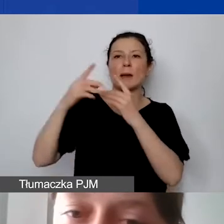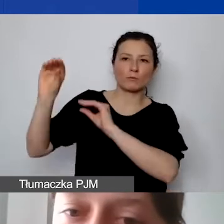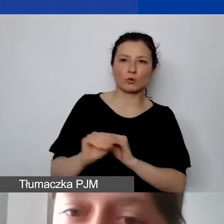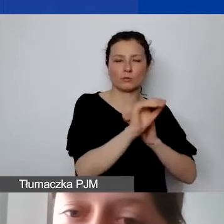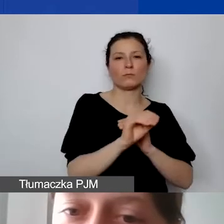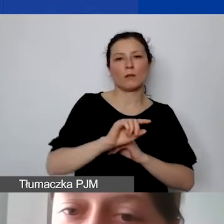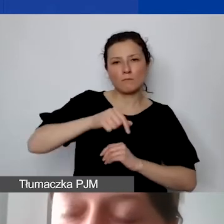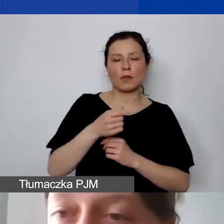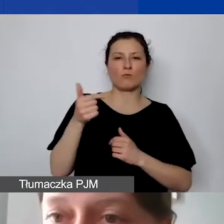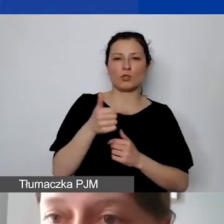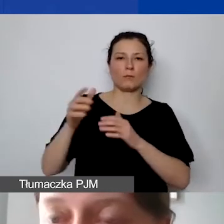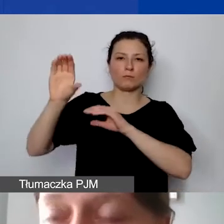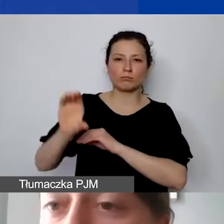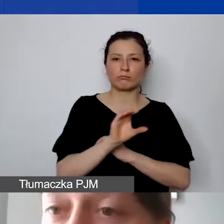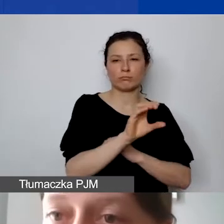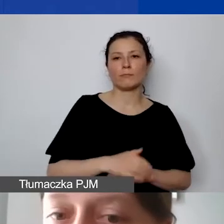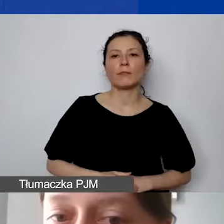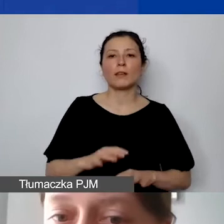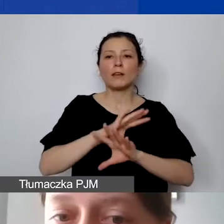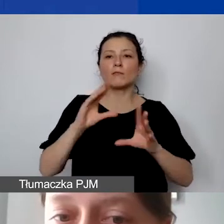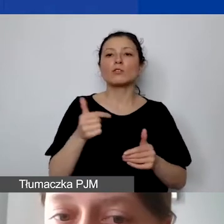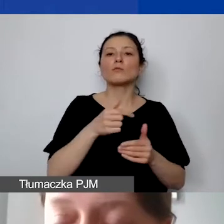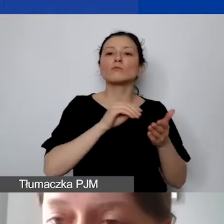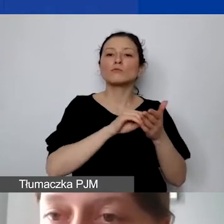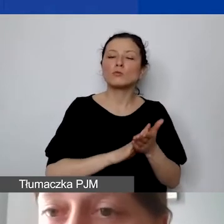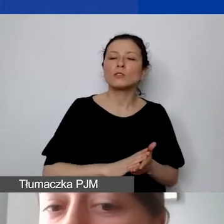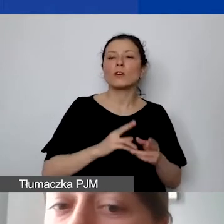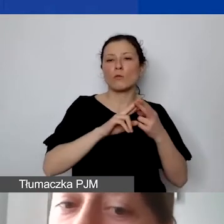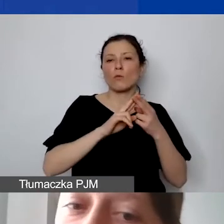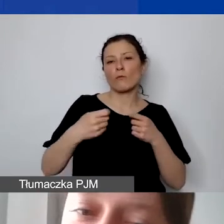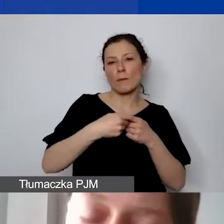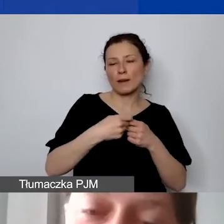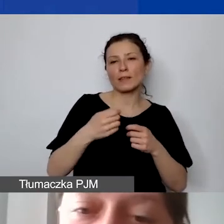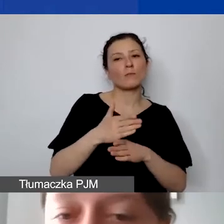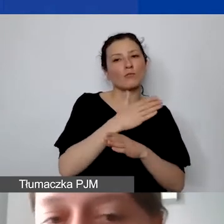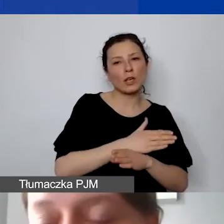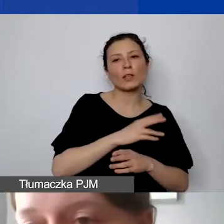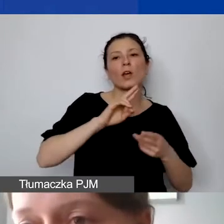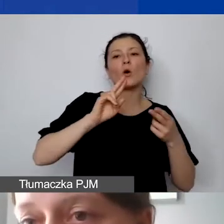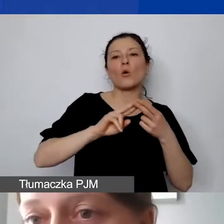muszą państwo uregulować w umowie partnerskiej przed podpisaniem umowy grantowej. Czy będzie to zaliczka, czy refundacje -